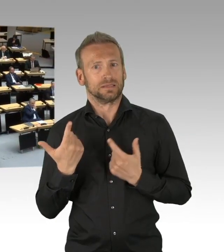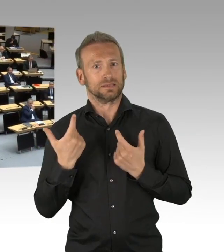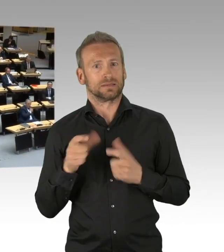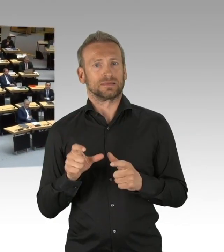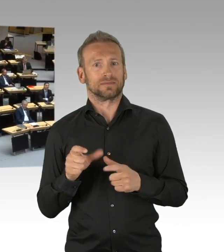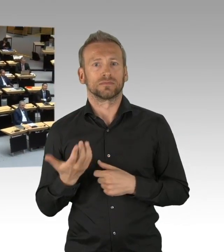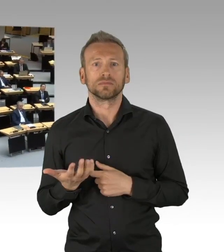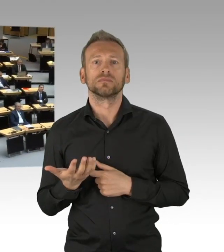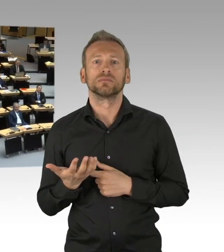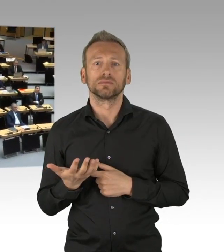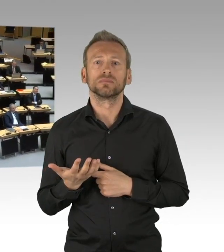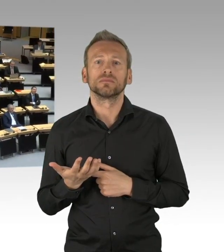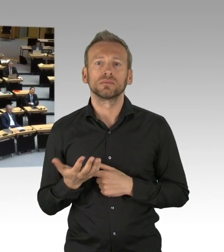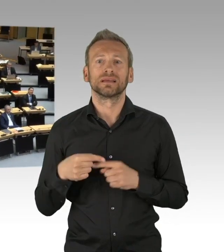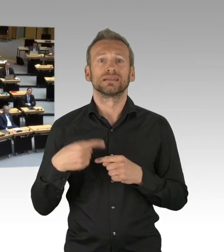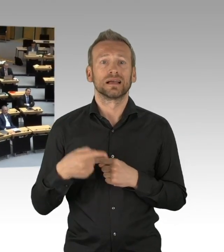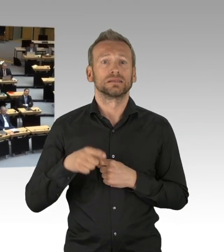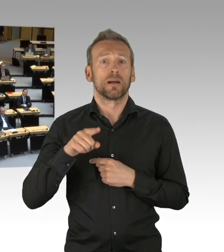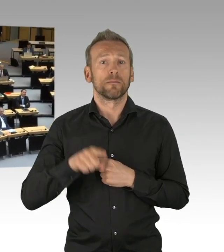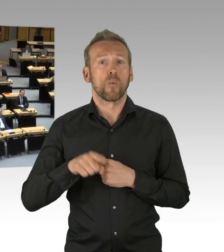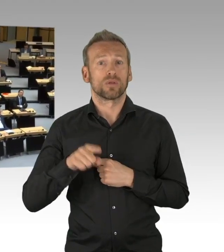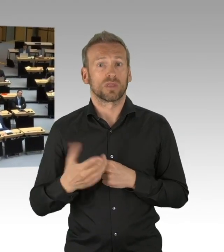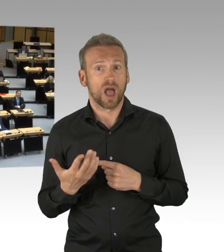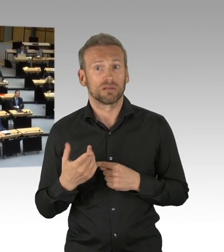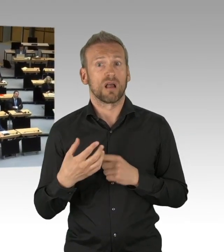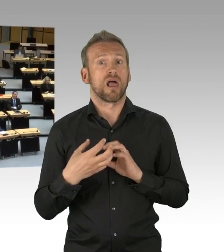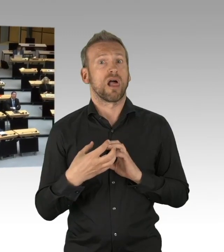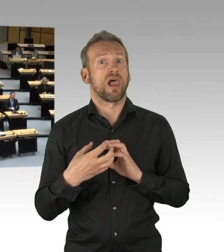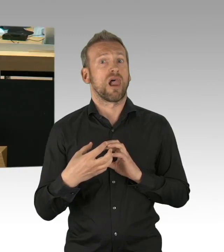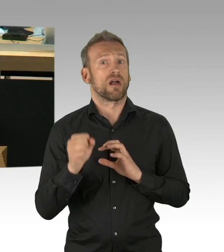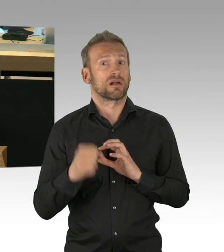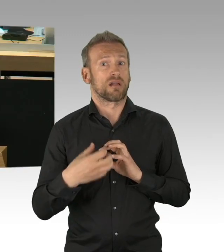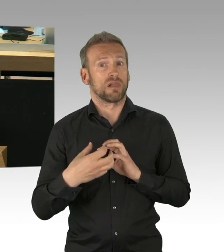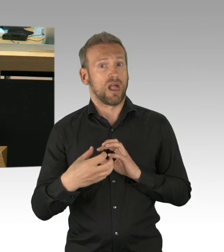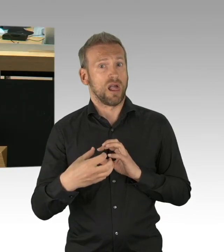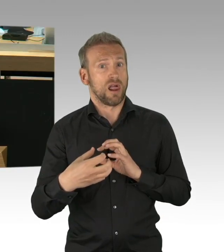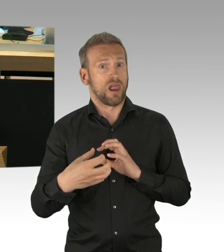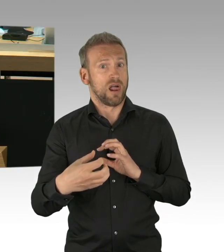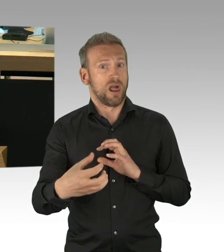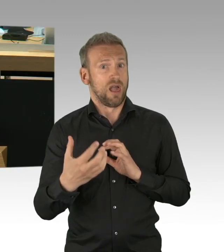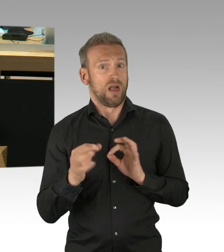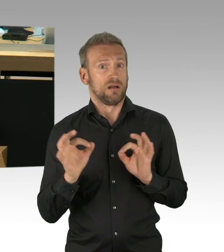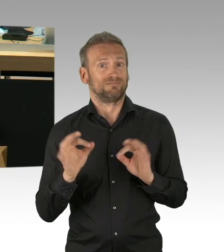darf nicht mit Corona als Waffe ausgetragen werden. Und auch Sie sehr geehrte Damen und Herren